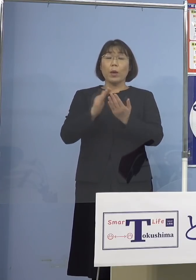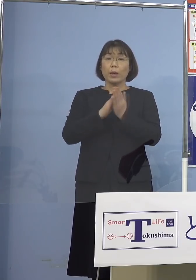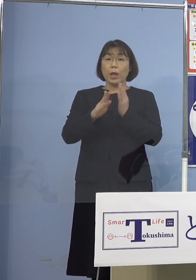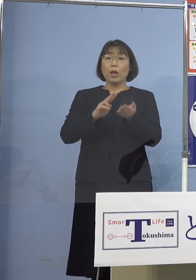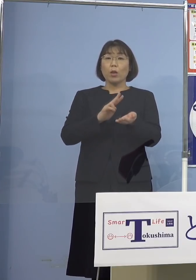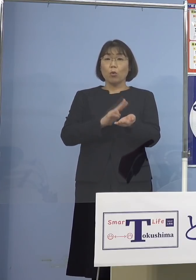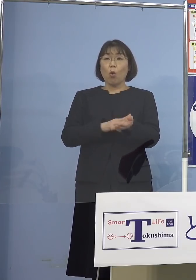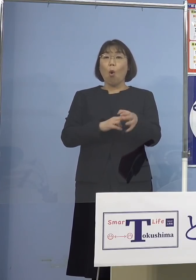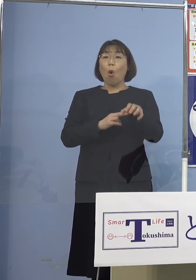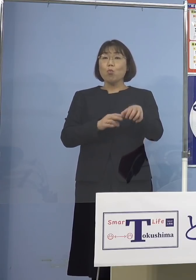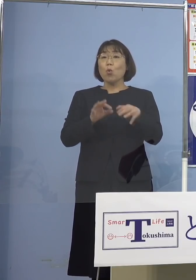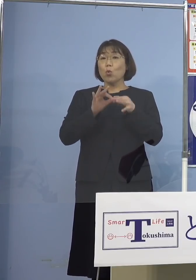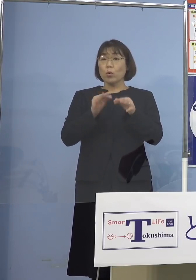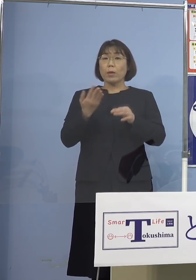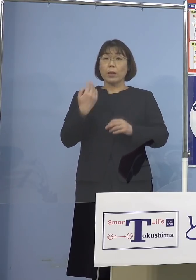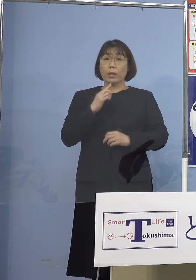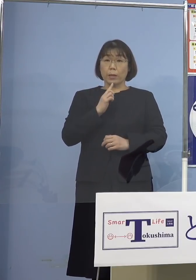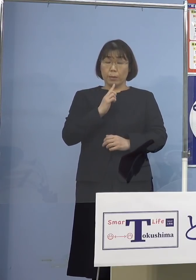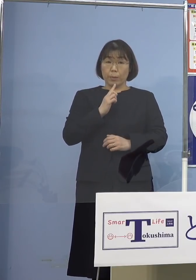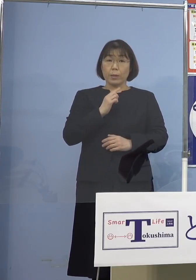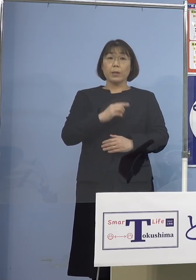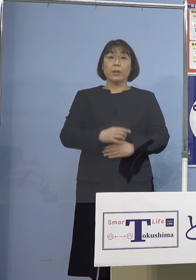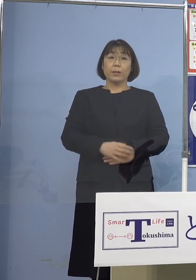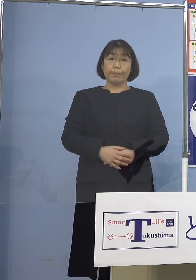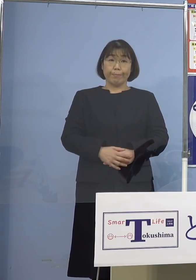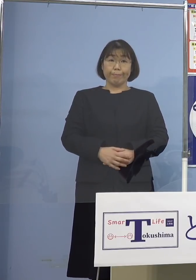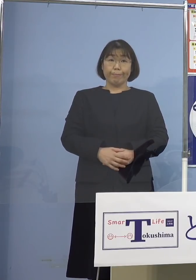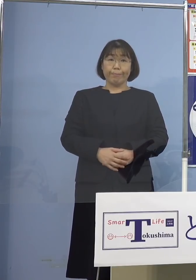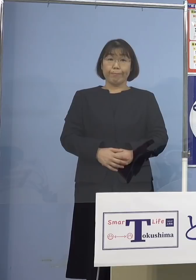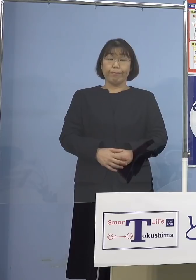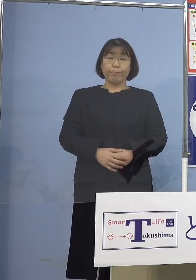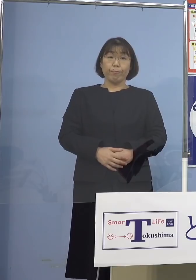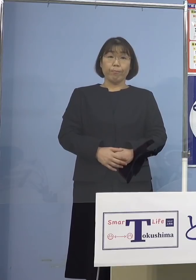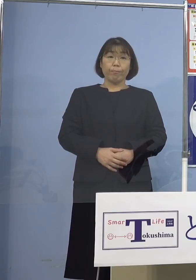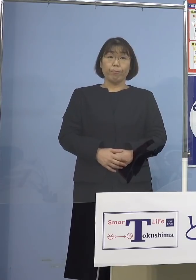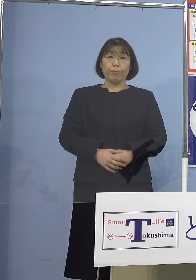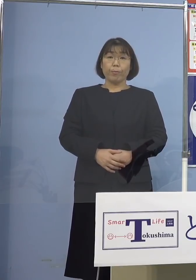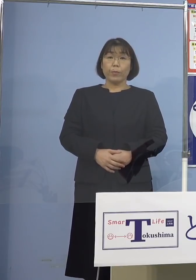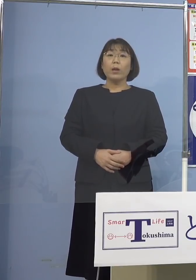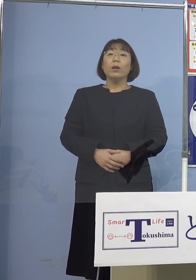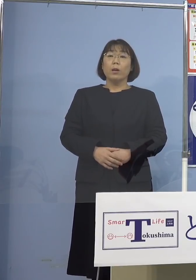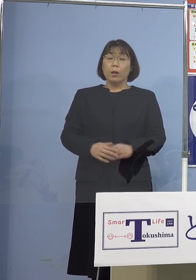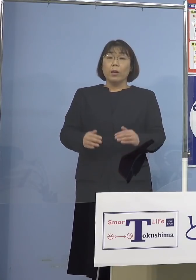先ほど申し上げましたけれど 大抵は家庭内でもらってきて